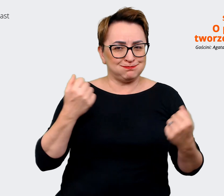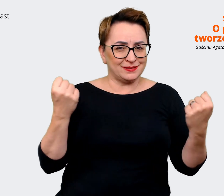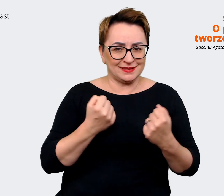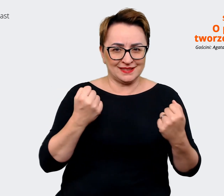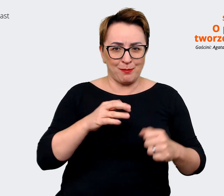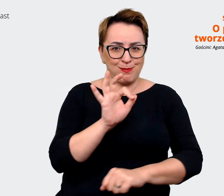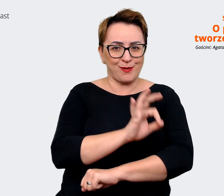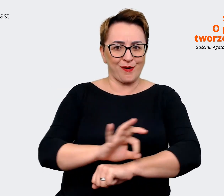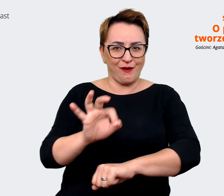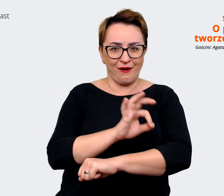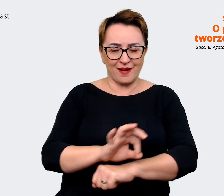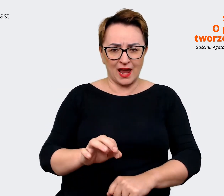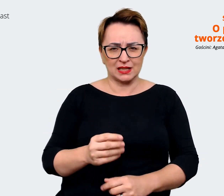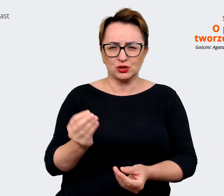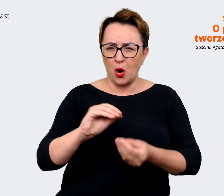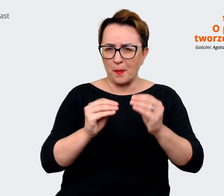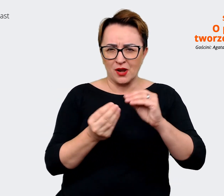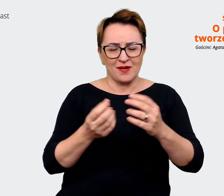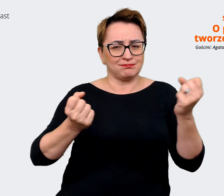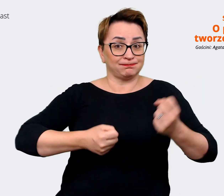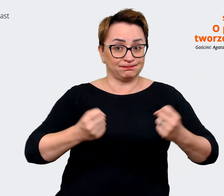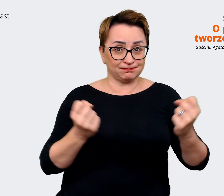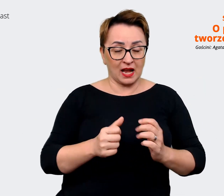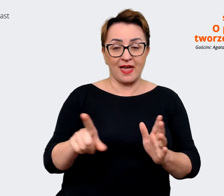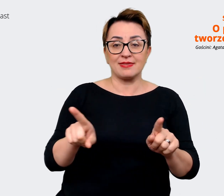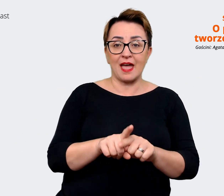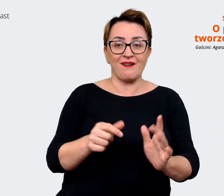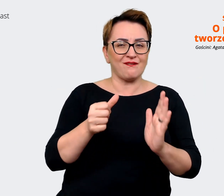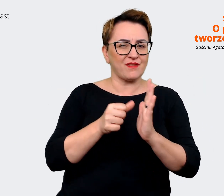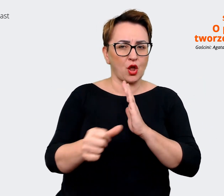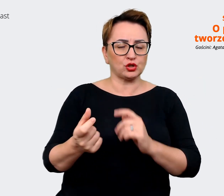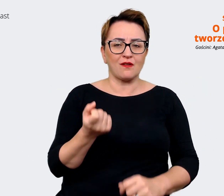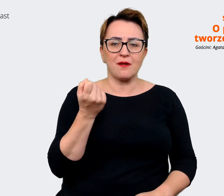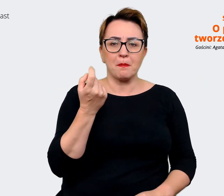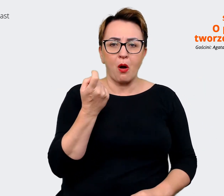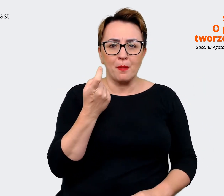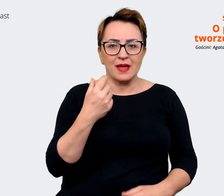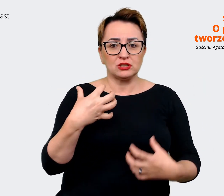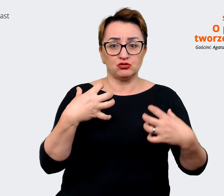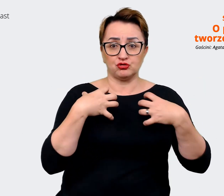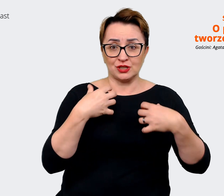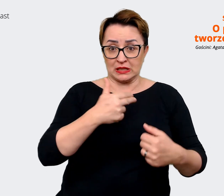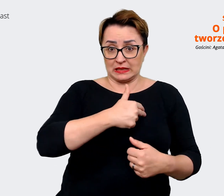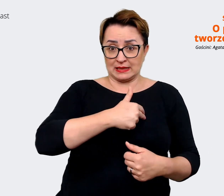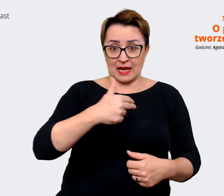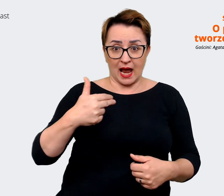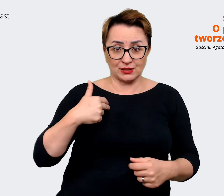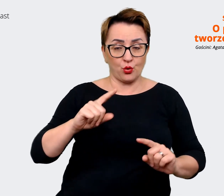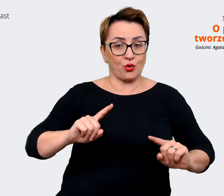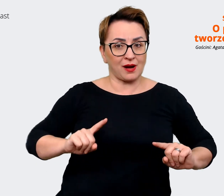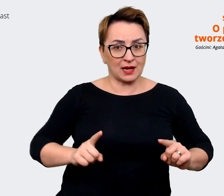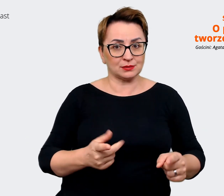bardzo złożony w bardzo wyjątkowym momencie życia naszej organizacji. Bo jesteśmy,